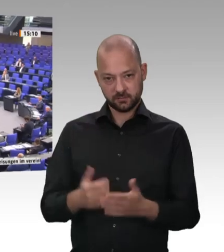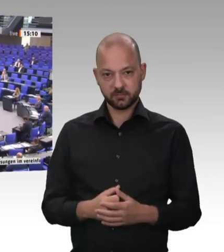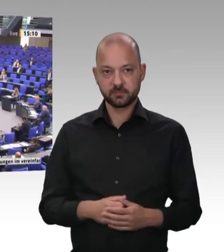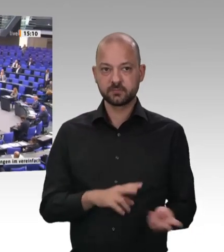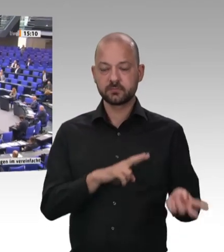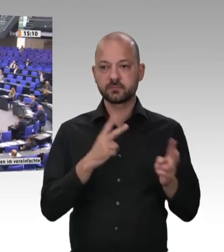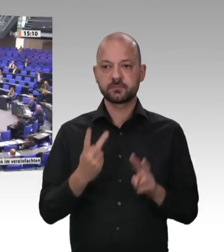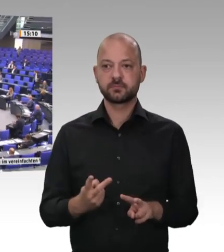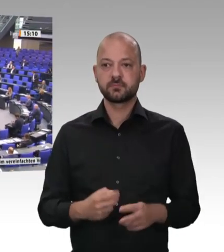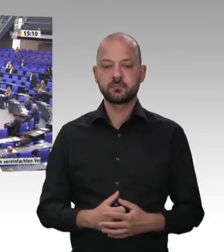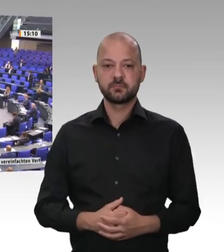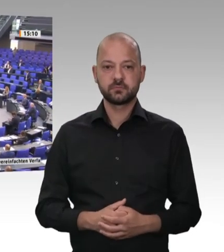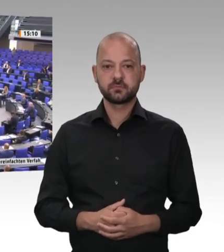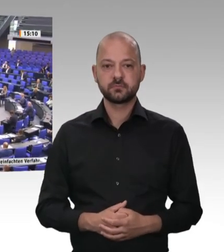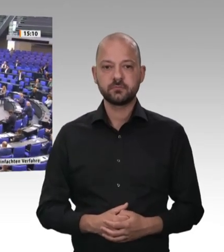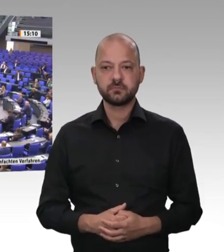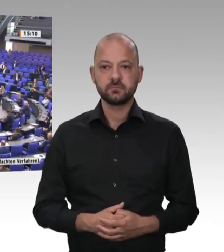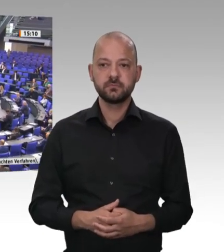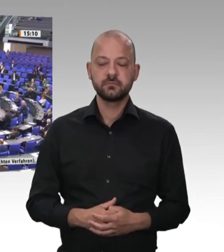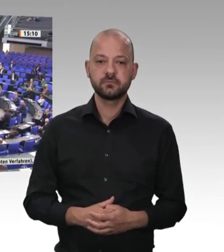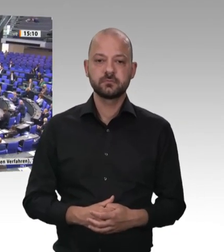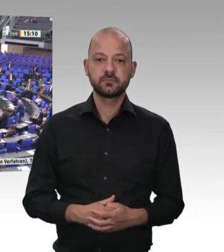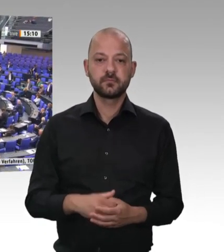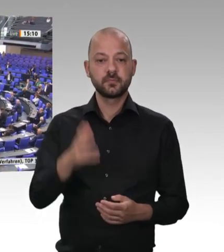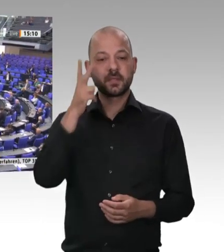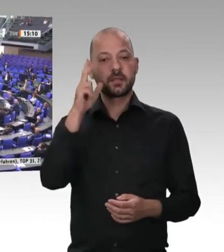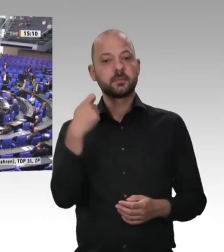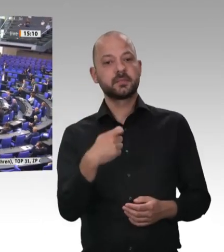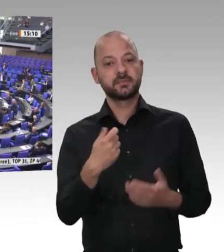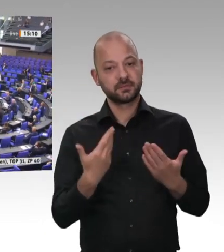Ich wohne – anders als Max Straubinger, der auch eine andere Wahrnehmung hat –